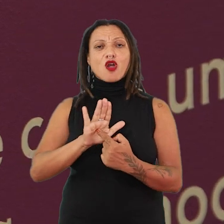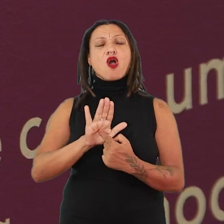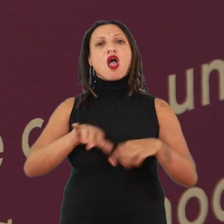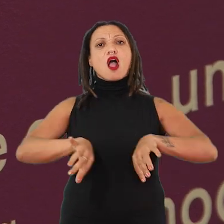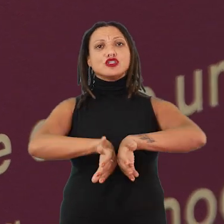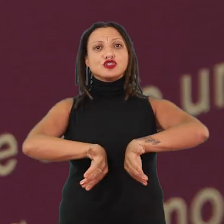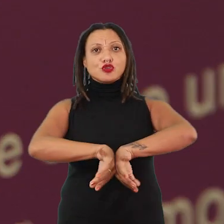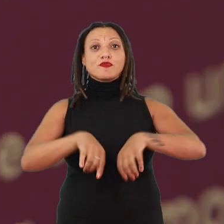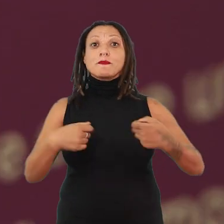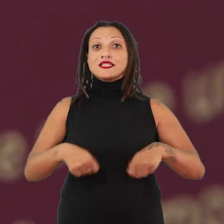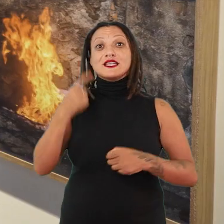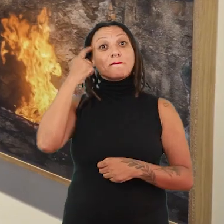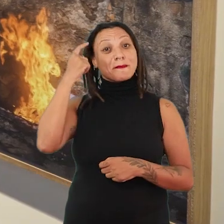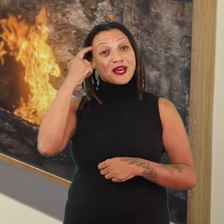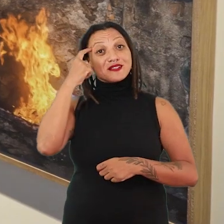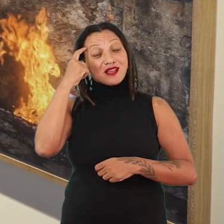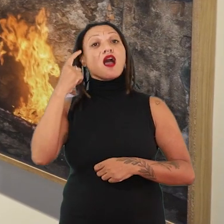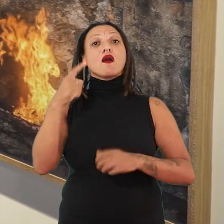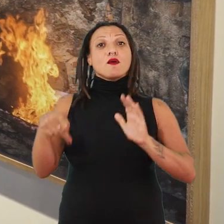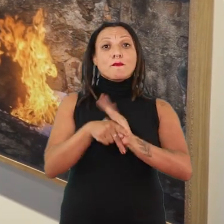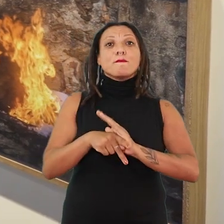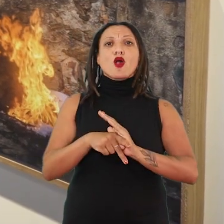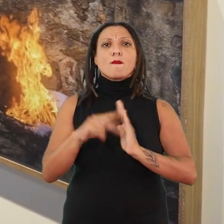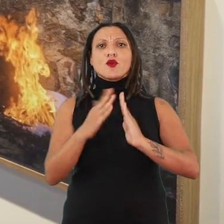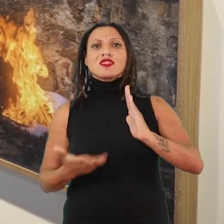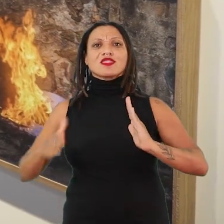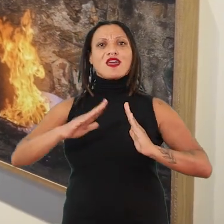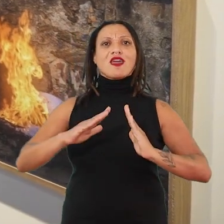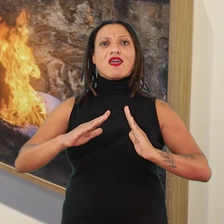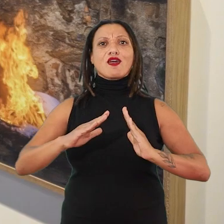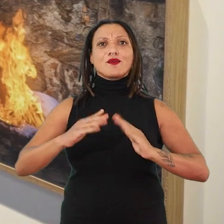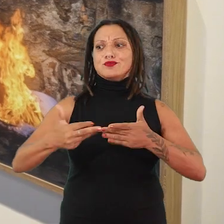A gente também tem que pensar em epistemologias do terreiro. Isso também está presente aqui.